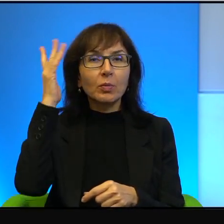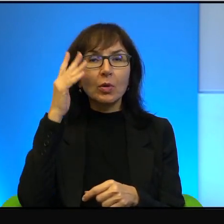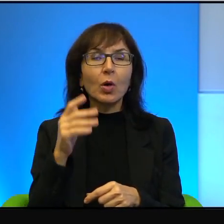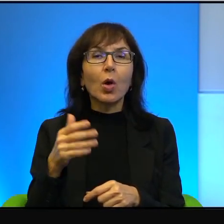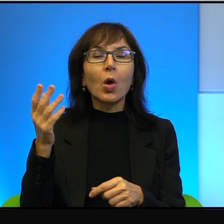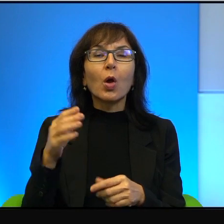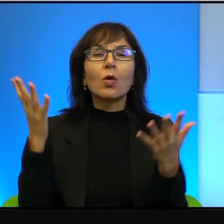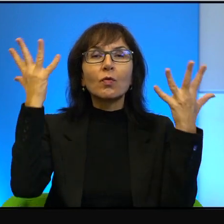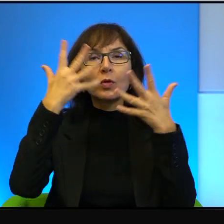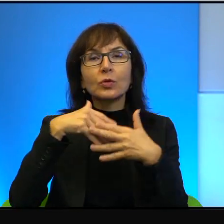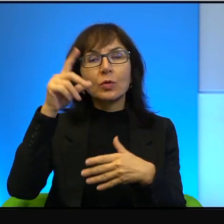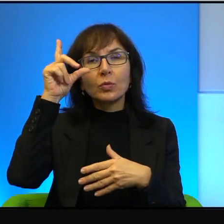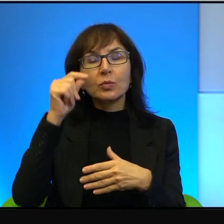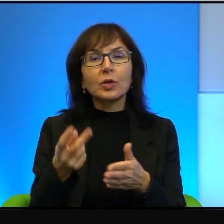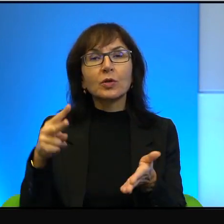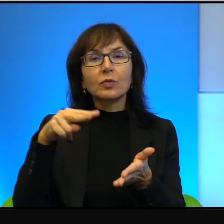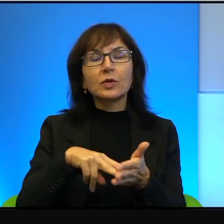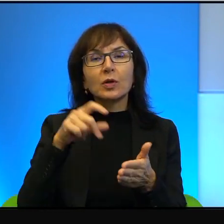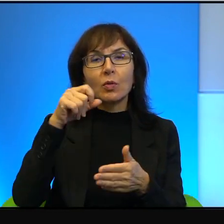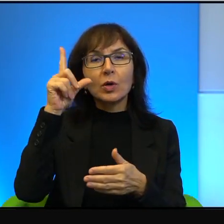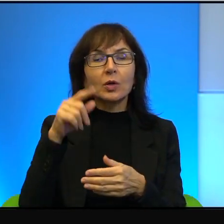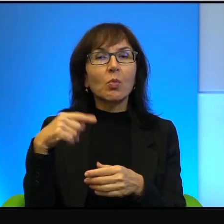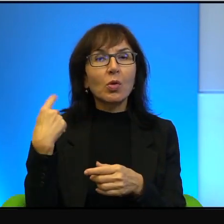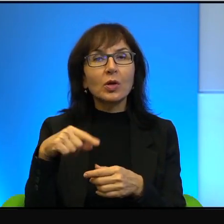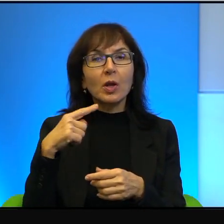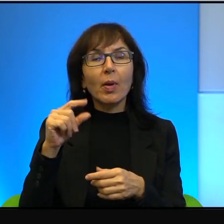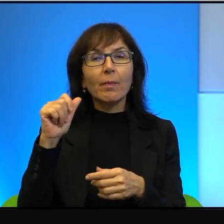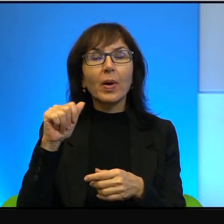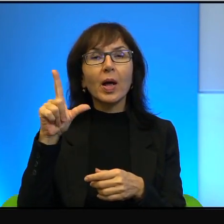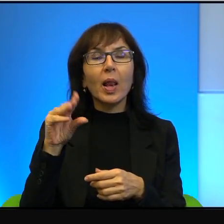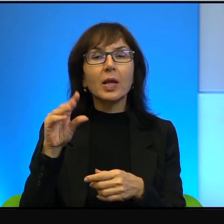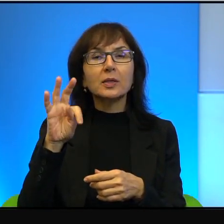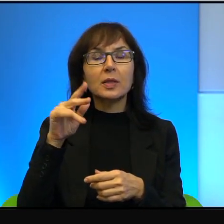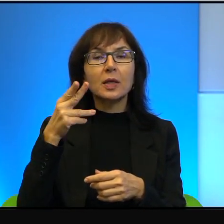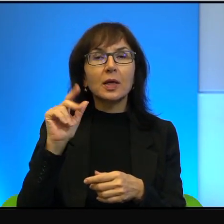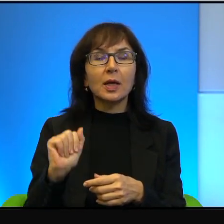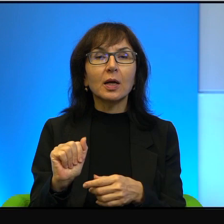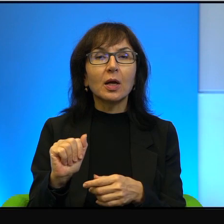wstaną rano i nie będzie Palestyńczyków. To jest oczywiście niemożliwe.